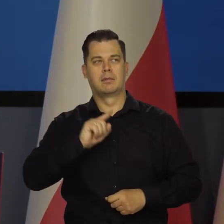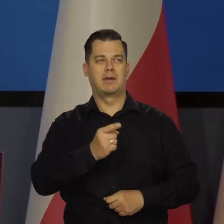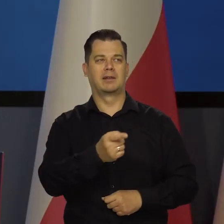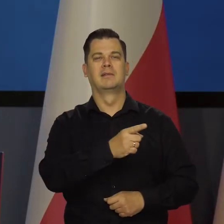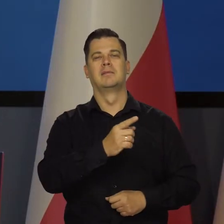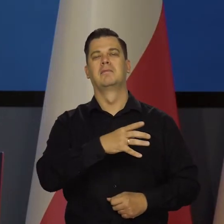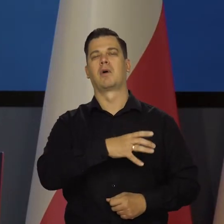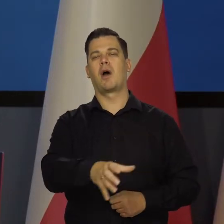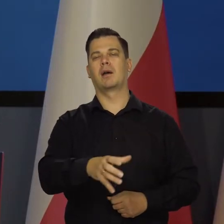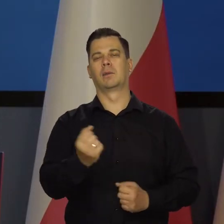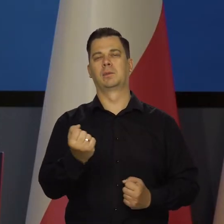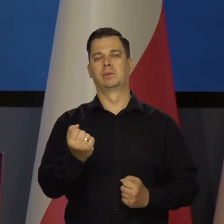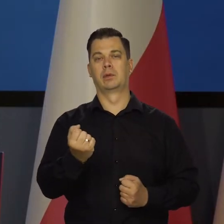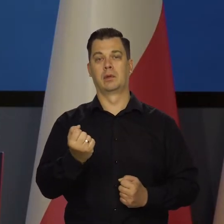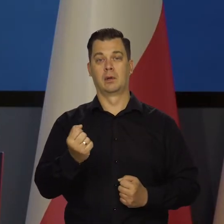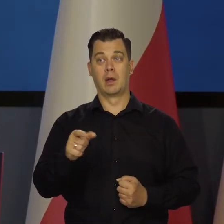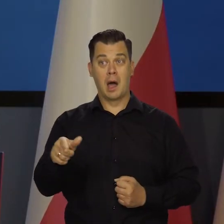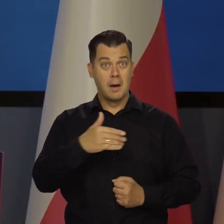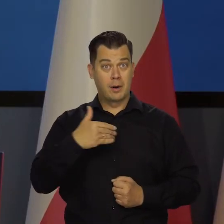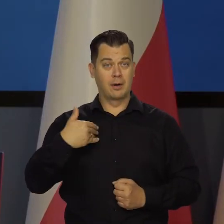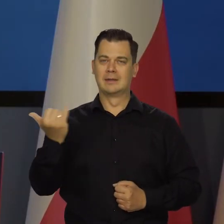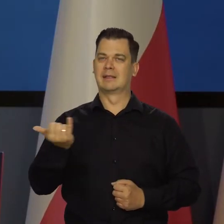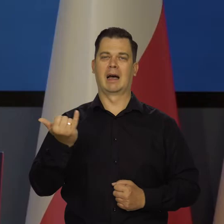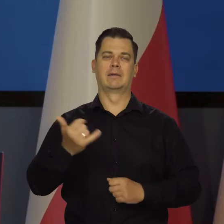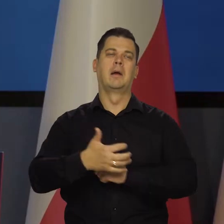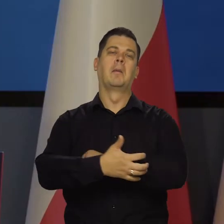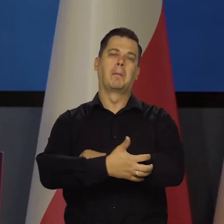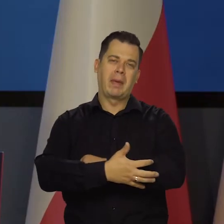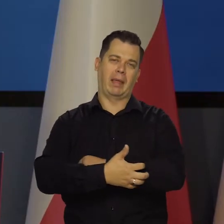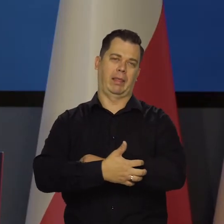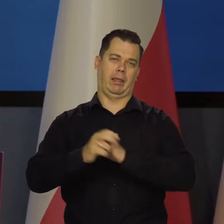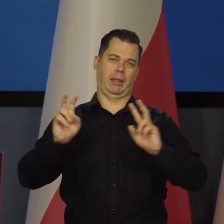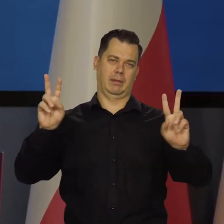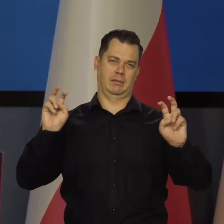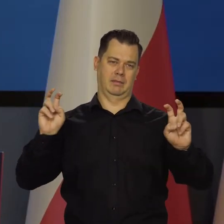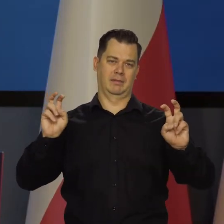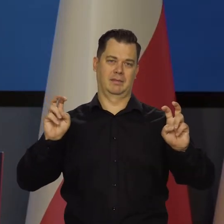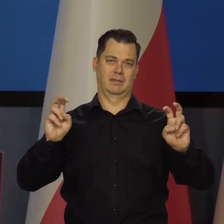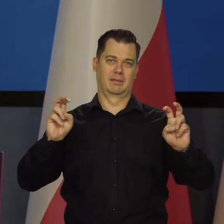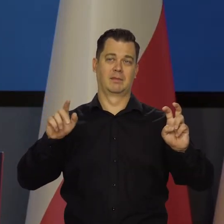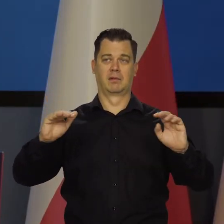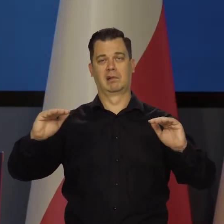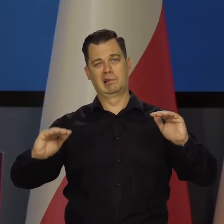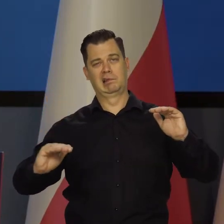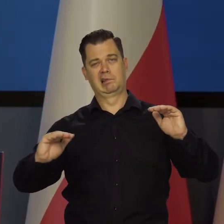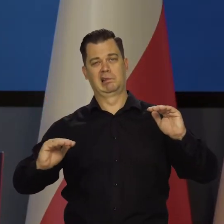ale my już zawsze byśmy byli ci biedniejsi o połowę czy o jedną trzecią, czy prawie połowę.